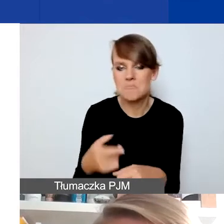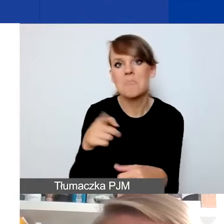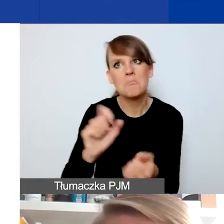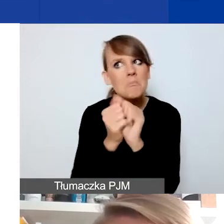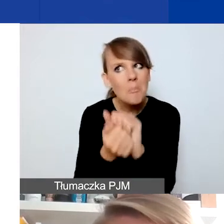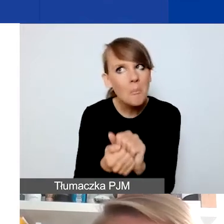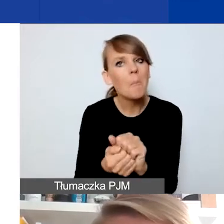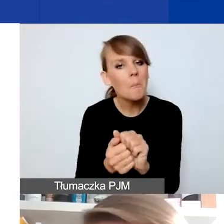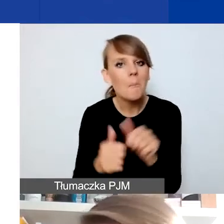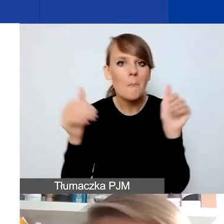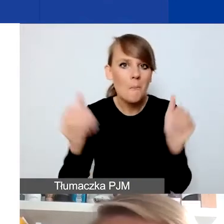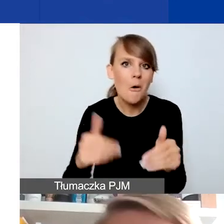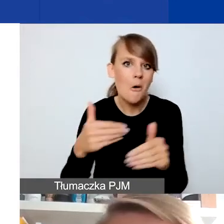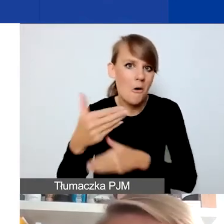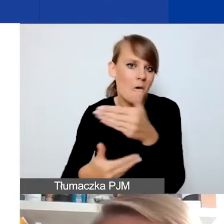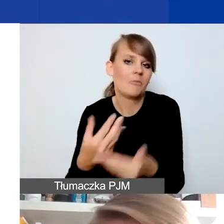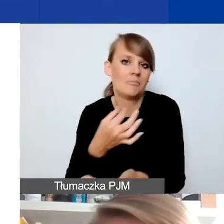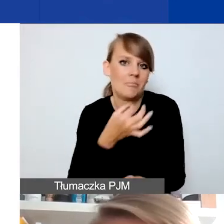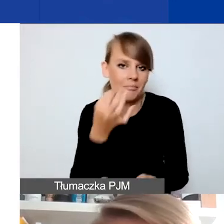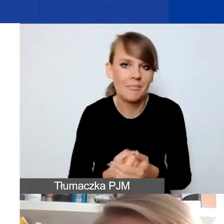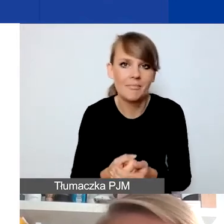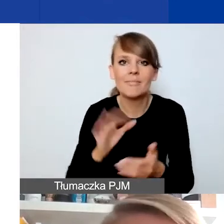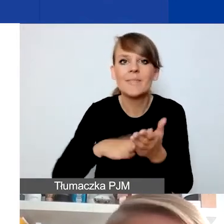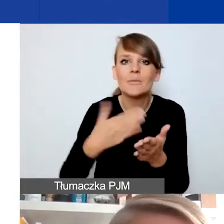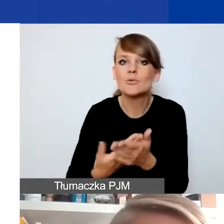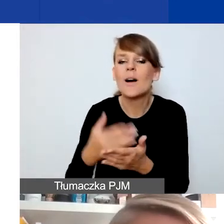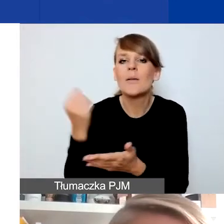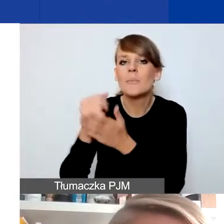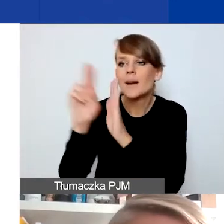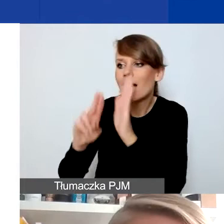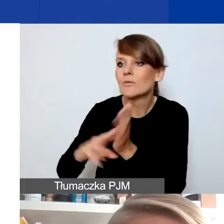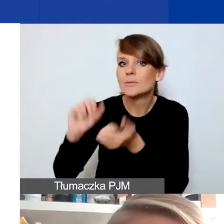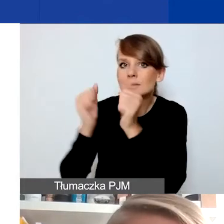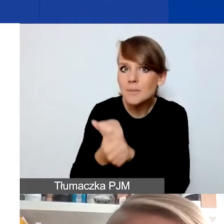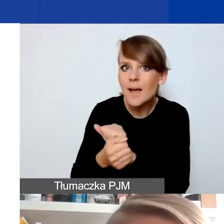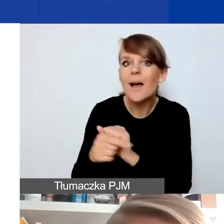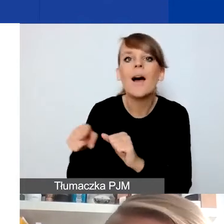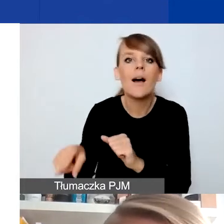I tutaj faktycznie przykłady dotyczące zmian legislacyjnych warto mieć z tyłu głowy.